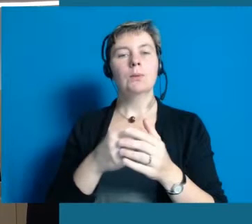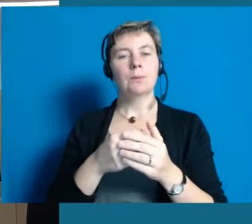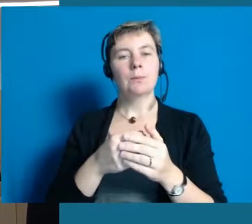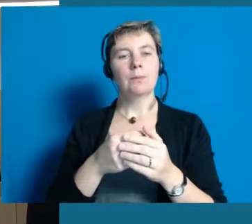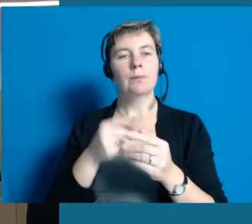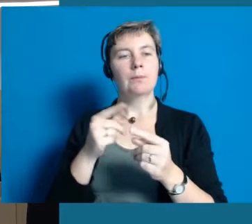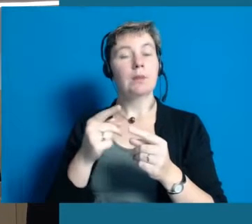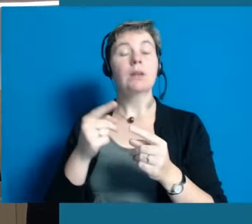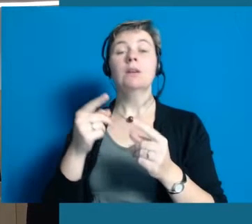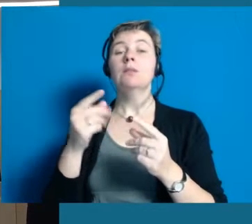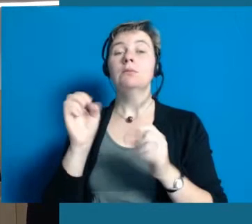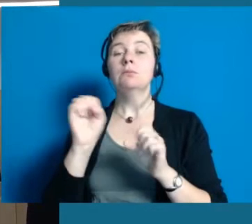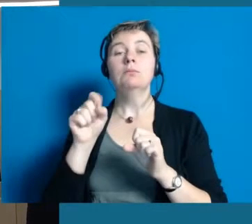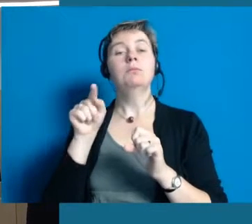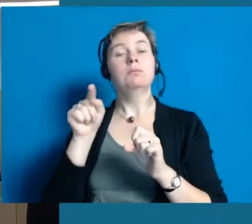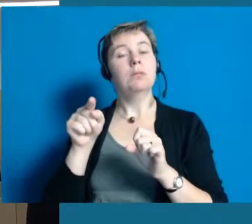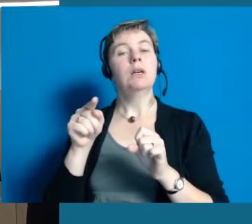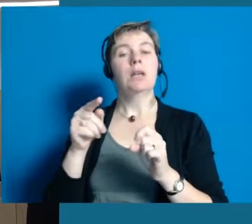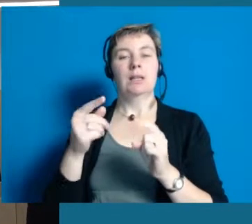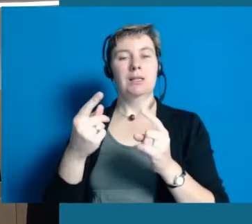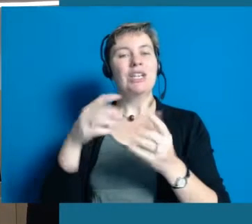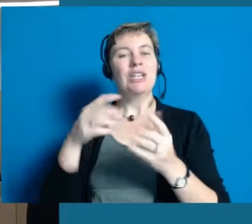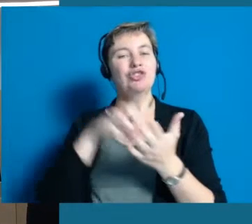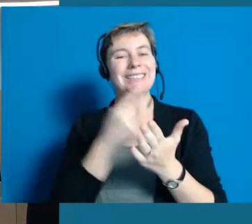weil es natürlich auch eine wirkliche Vorarbeiterrolle ist